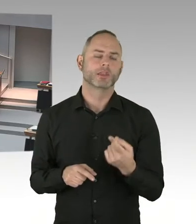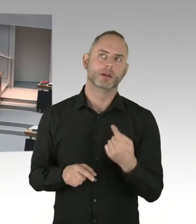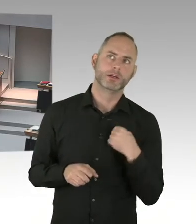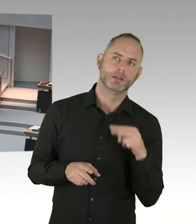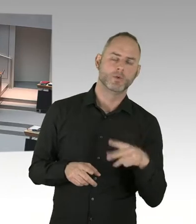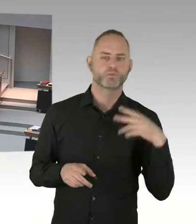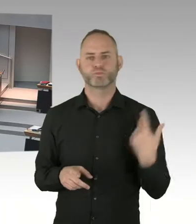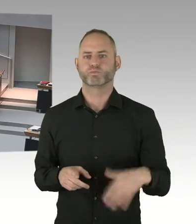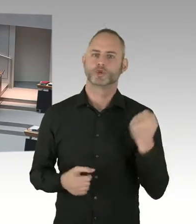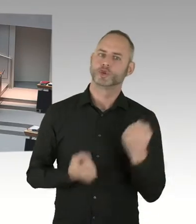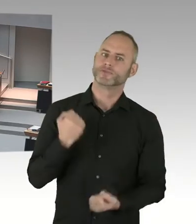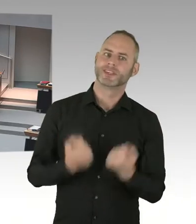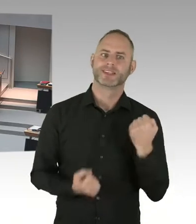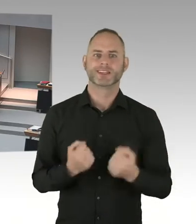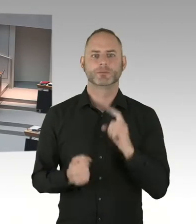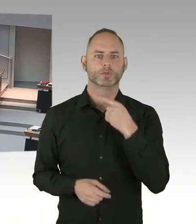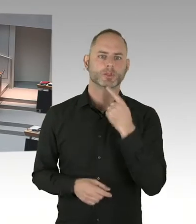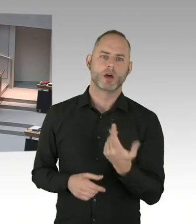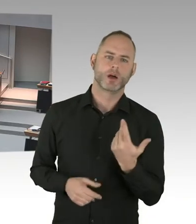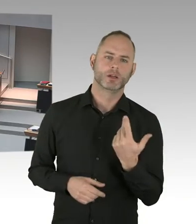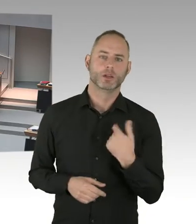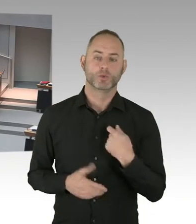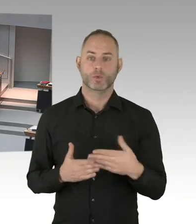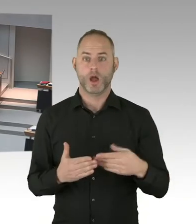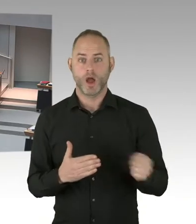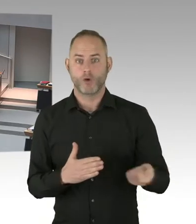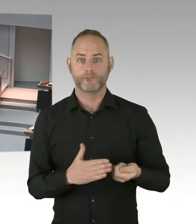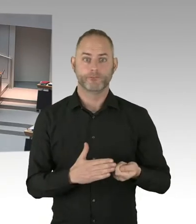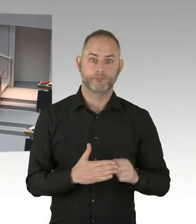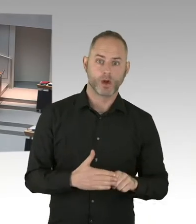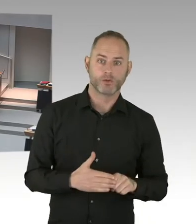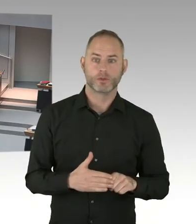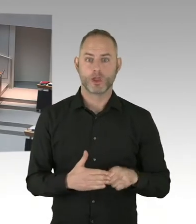Er ist jetzt leider heute nicht da. Aber der hat da auch einschlägige Erfahrungen gemacht. Wird er Ihnen von berichten können.